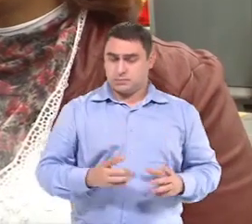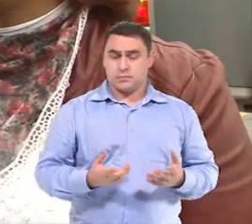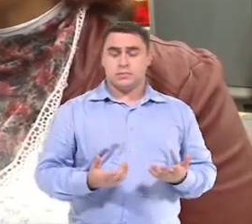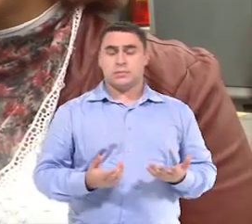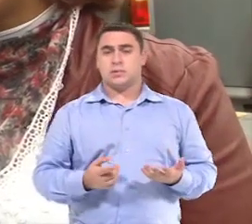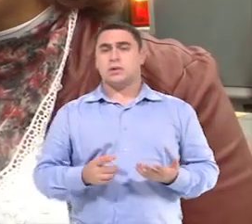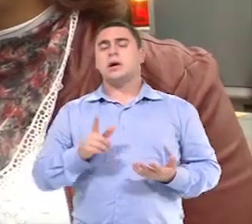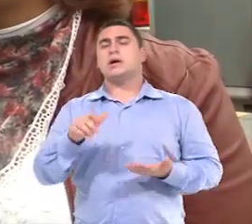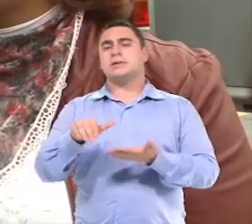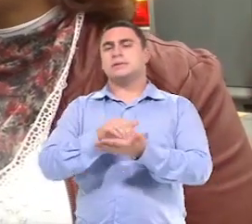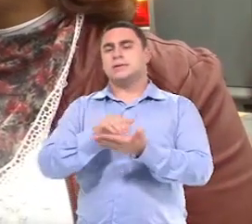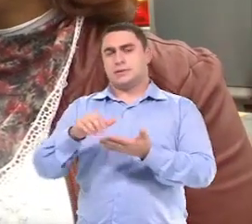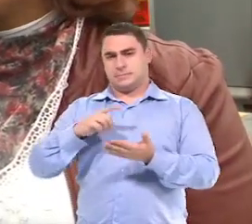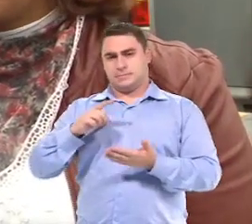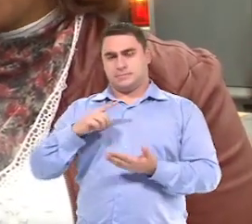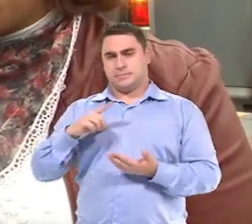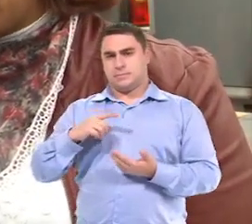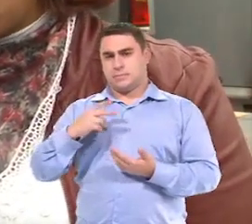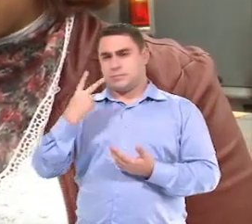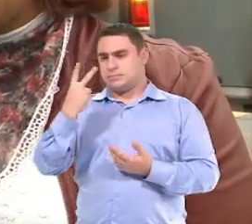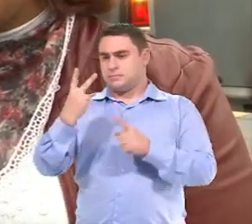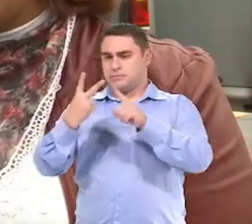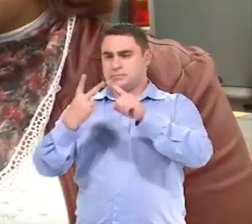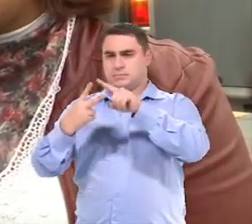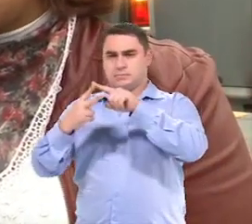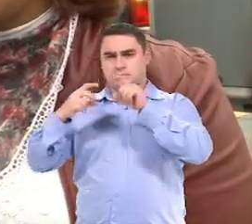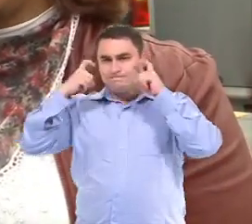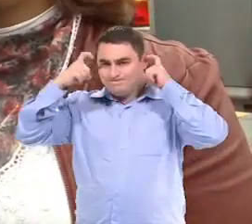E aí a Secretaria tem duas preocupações nesse sentido,